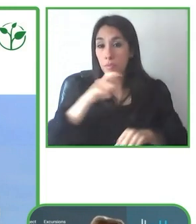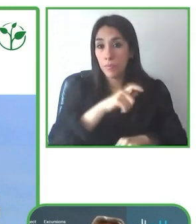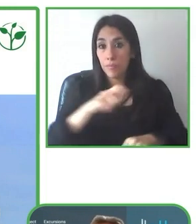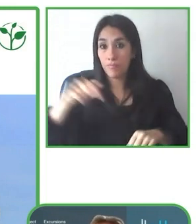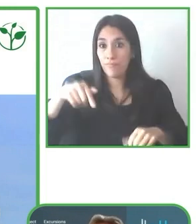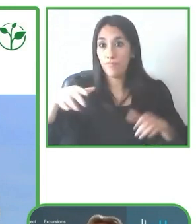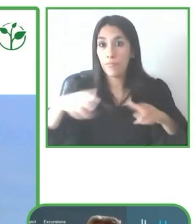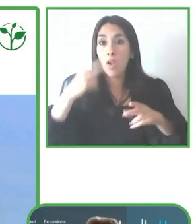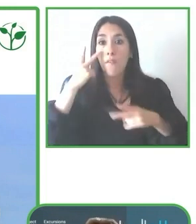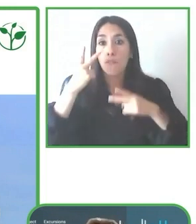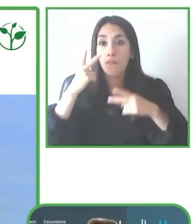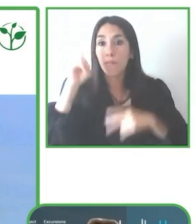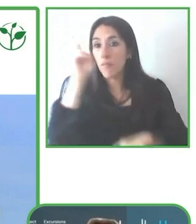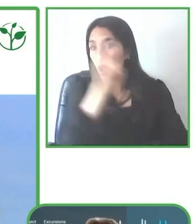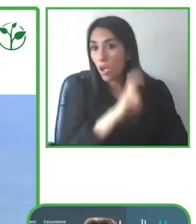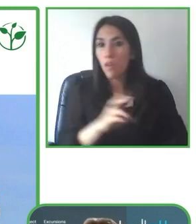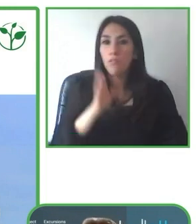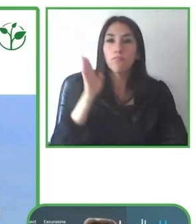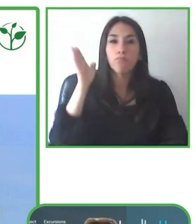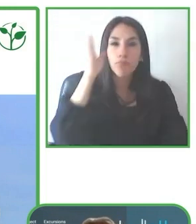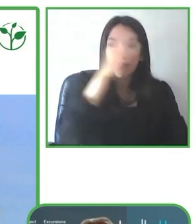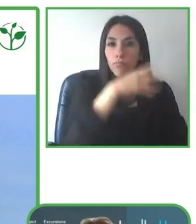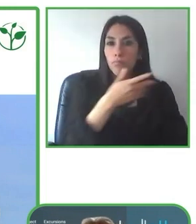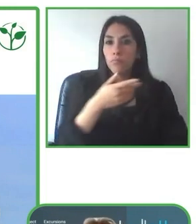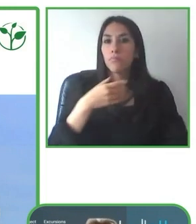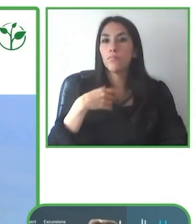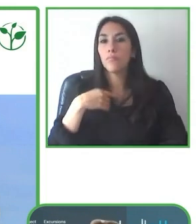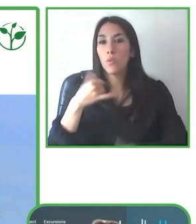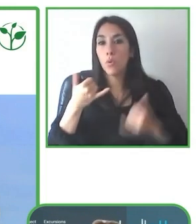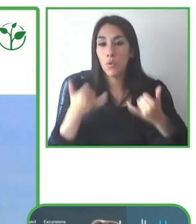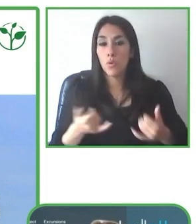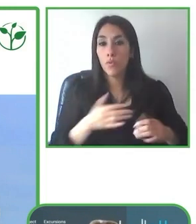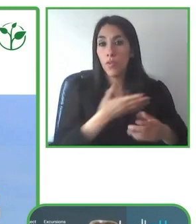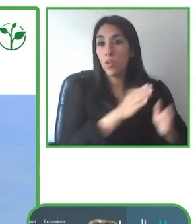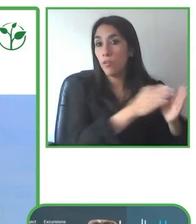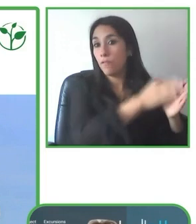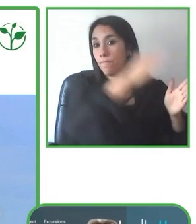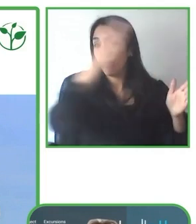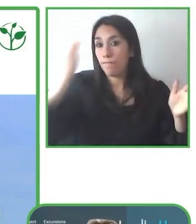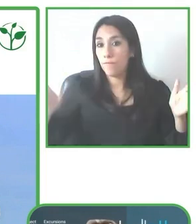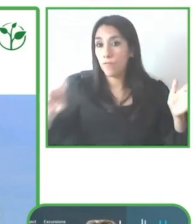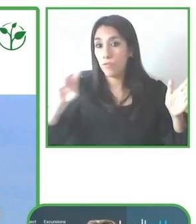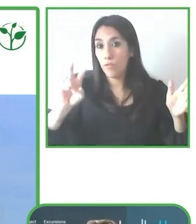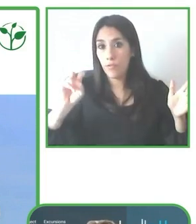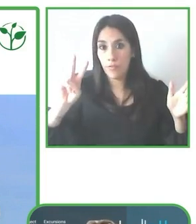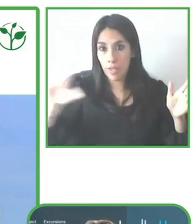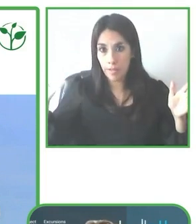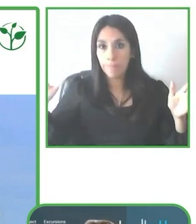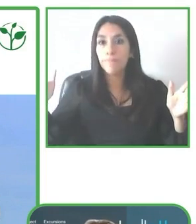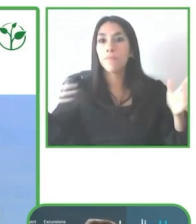Bueno. ¿Cuáles son las claves para tener una buena operación?